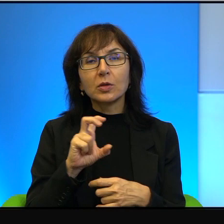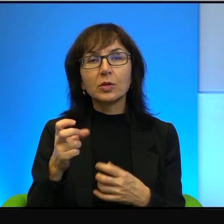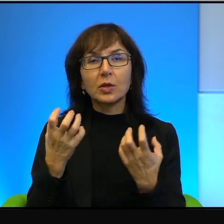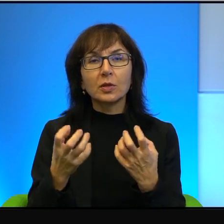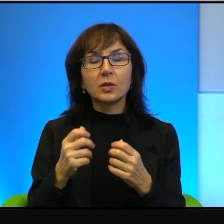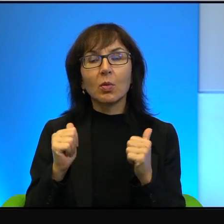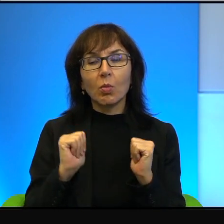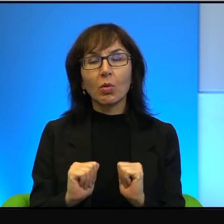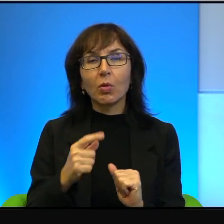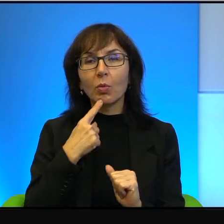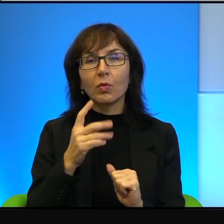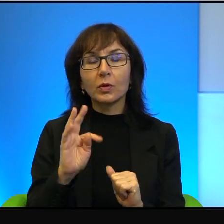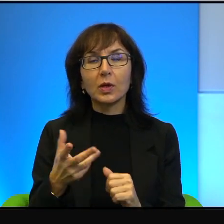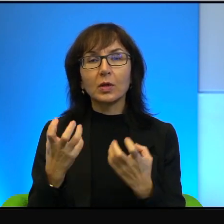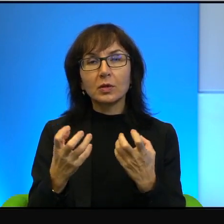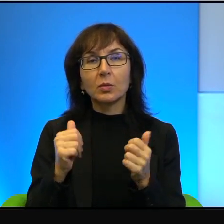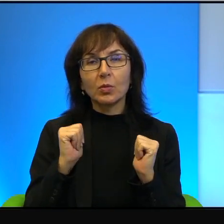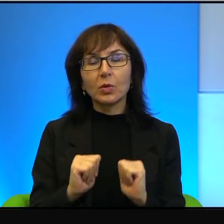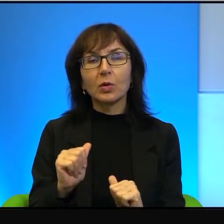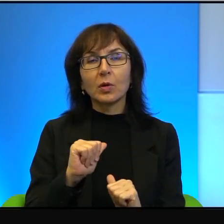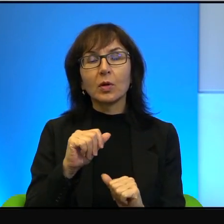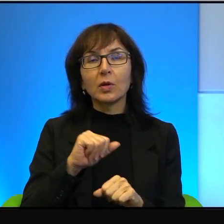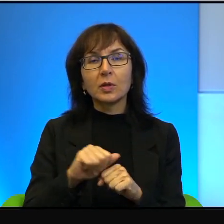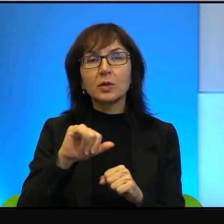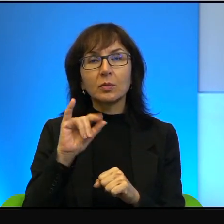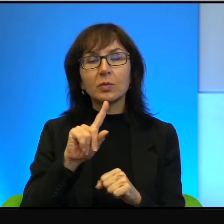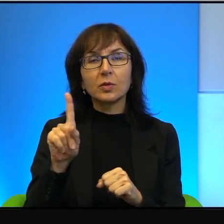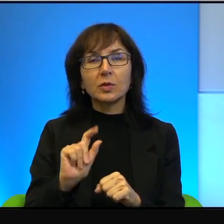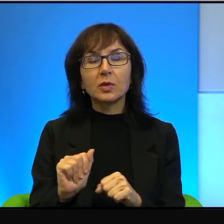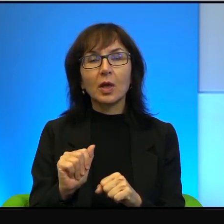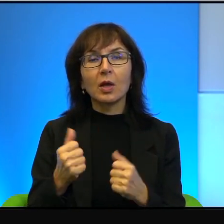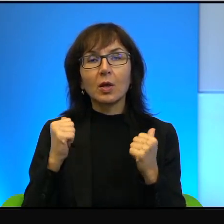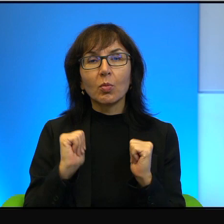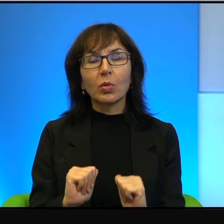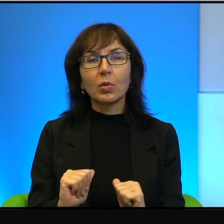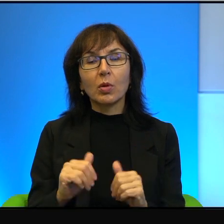Powie tak, chce pokoju, jestem za pokojem. Ale można to pytanie lekko,